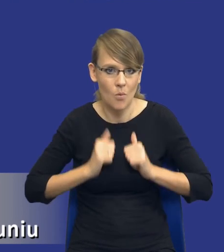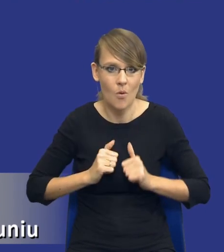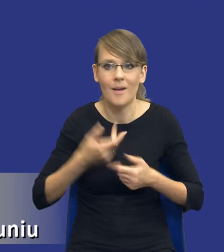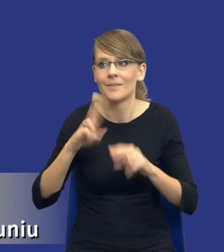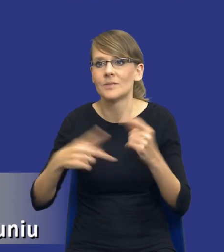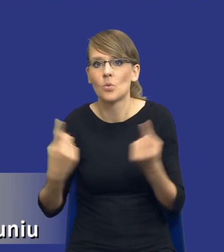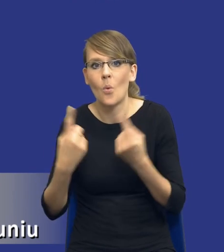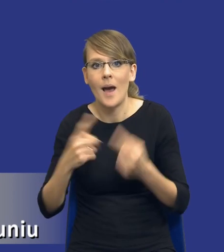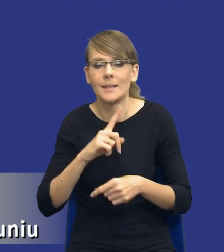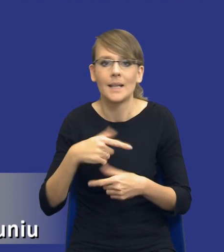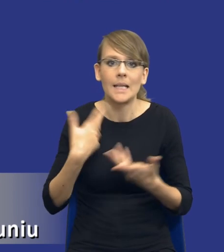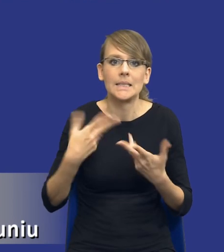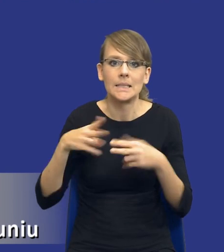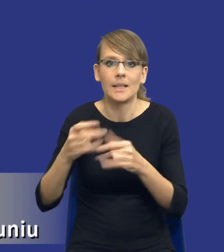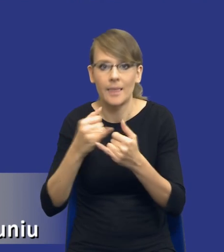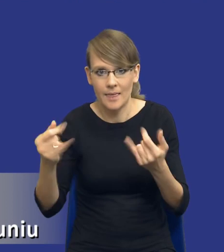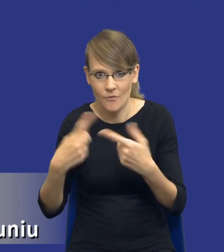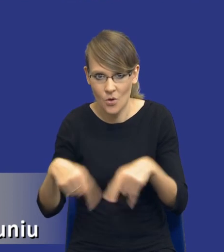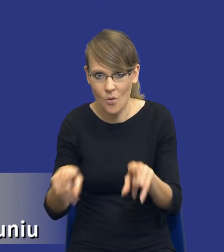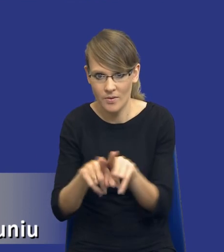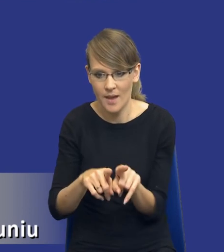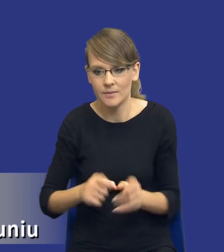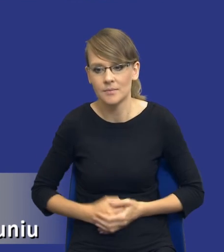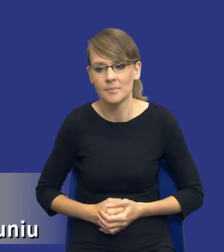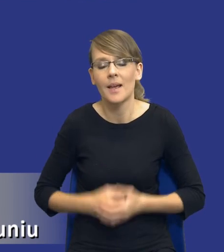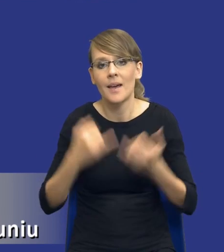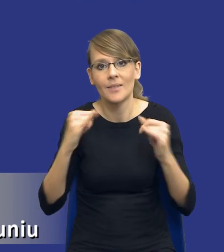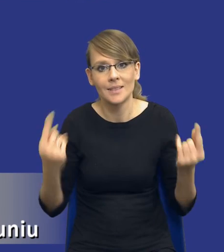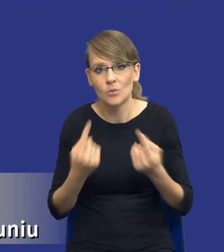zależni od jednego wykonawcy, co też w innych sytuacjach nie musi być złe.